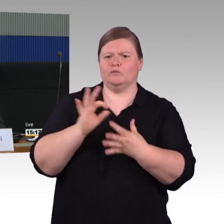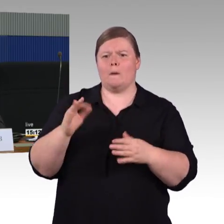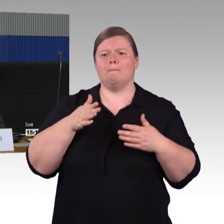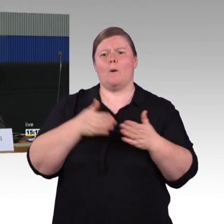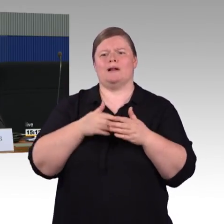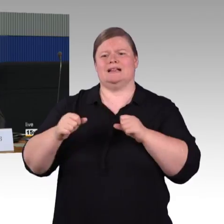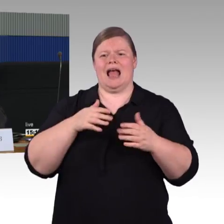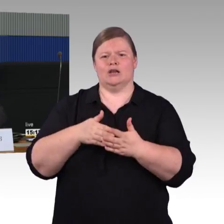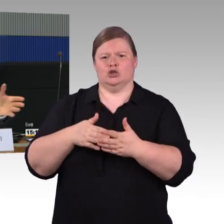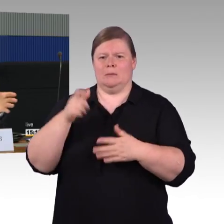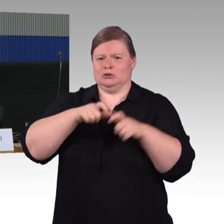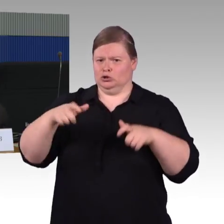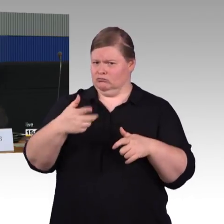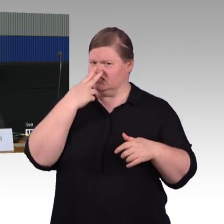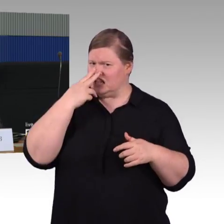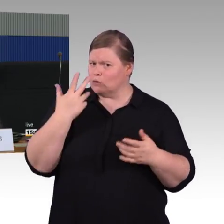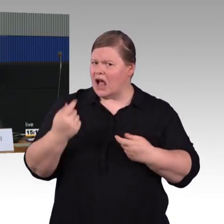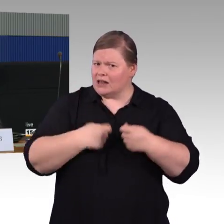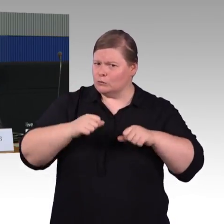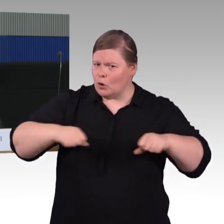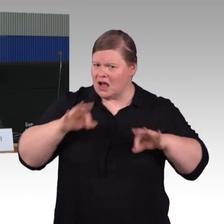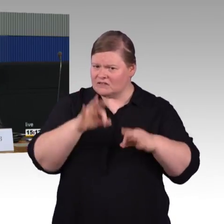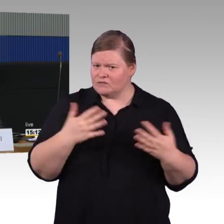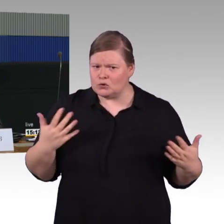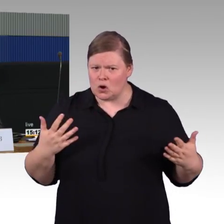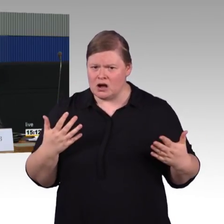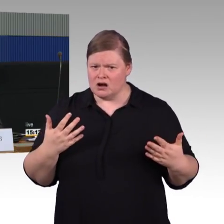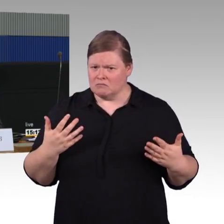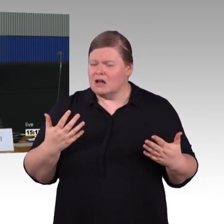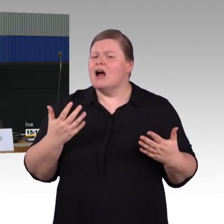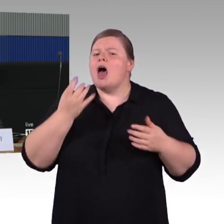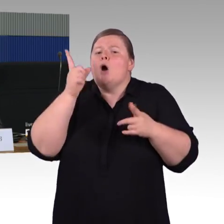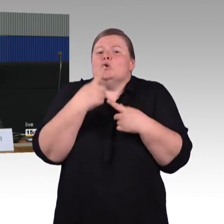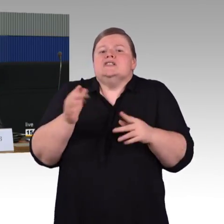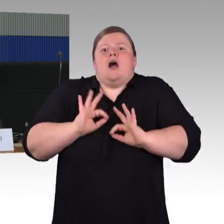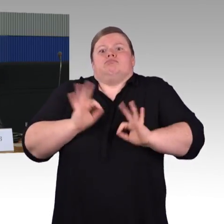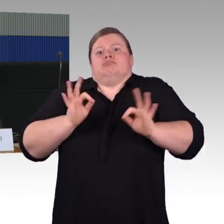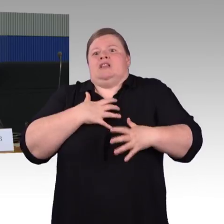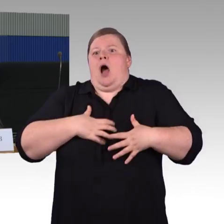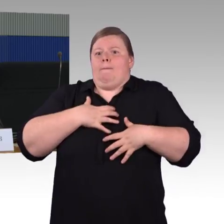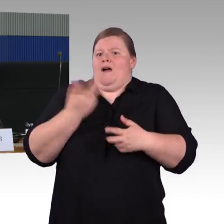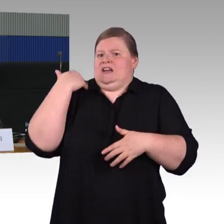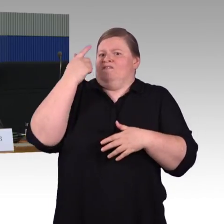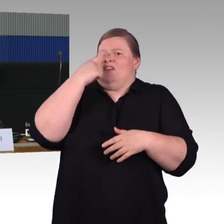nach Abstand der Gleise ist das aber nicht immer möglich. Da ist die Frage freilich ein weites Feld